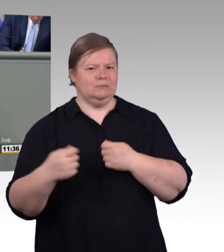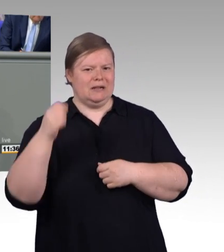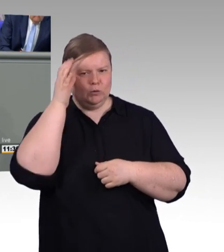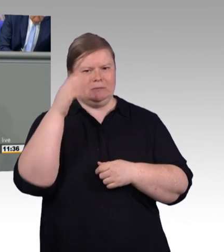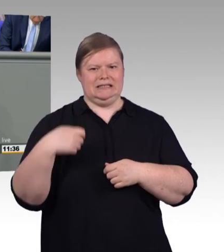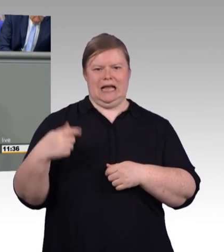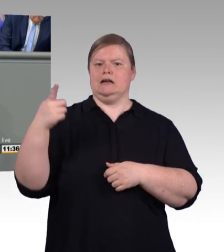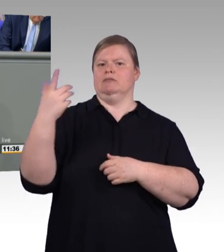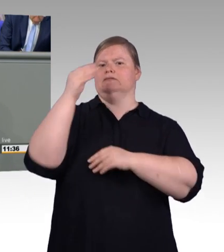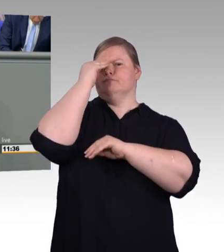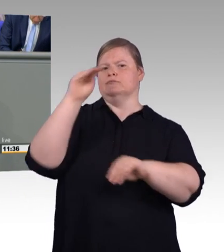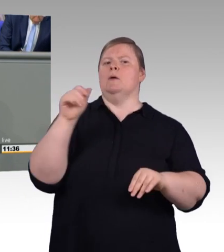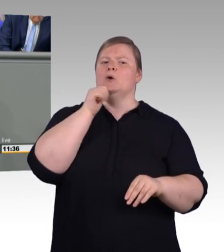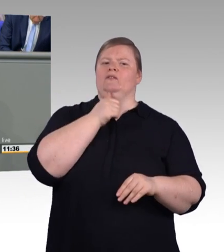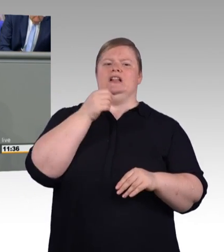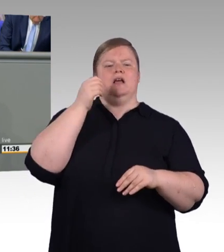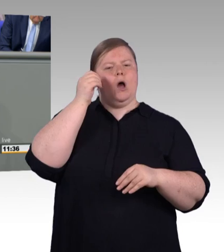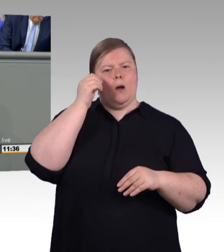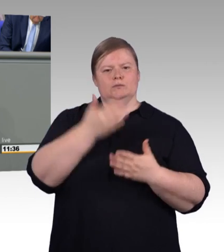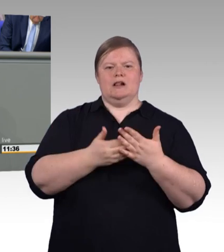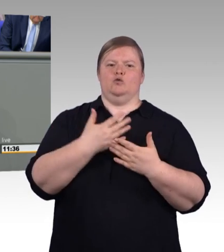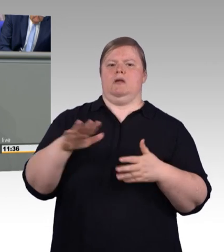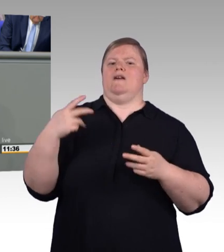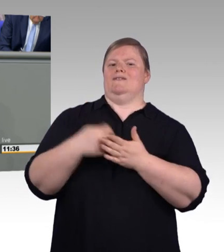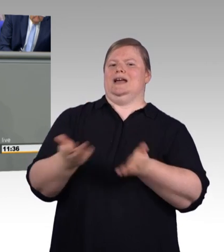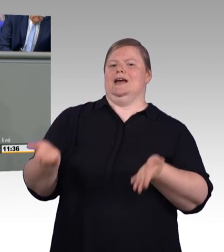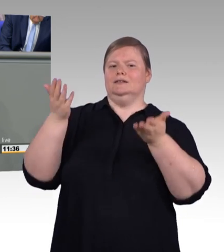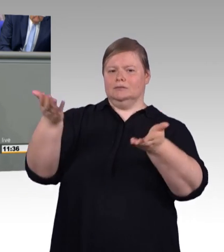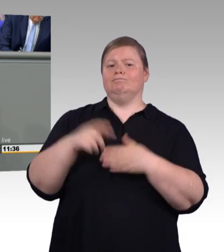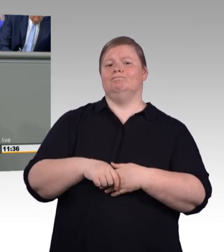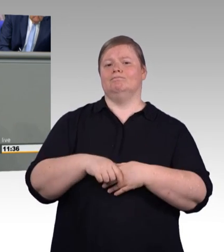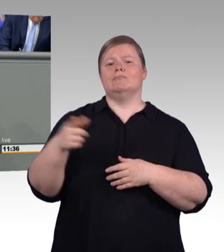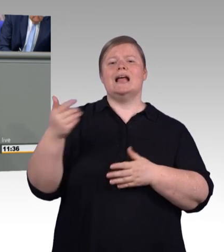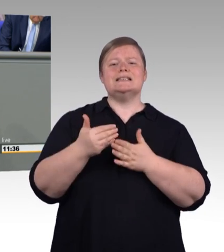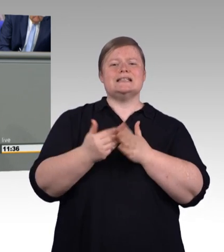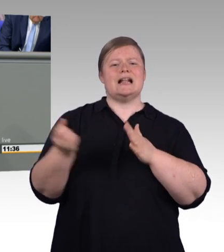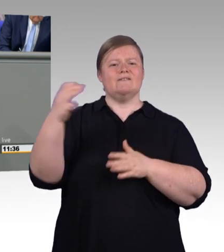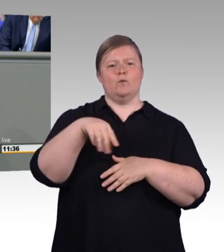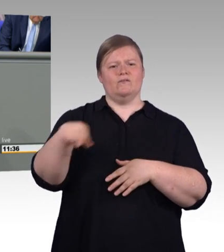Regelungsgegenstand ist konkret das Berufsbildungsgesetz, die gesetzliche Grundlage